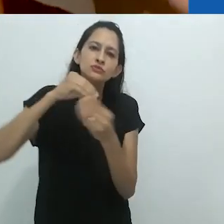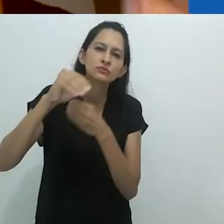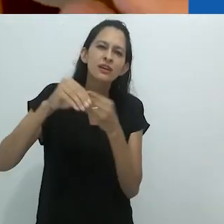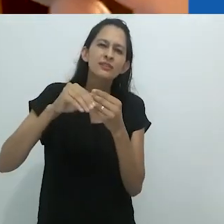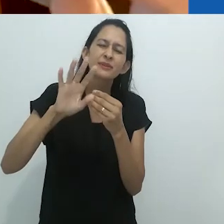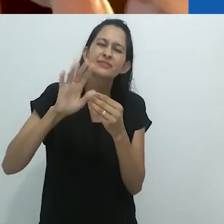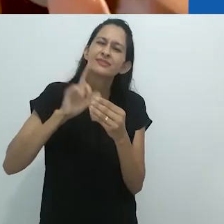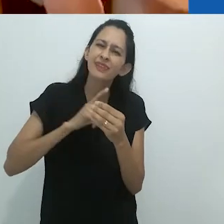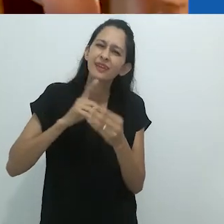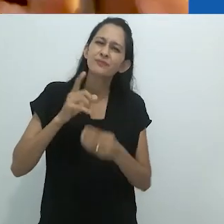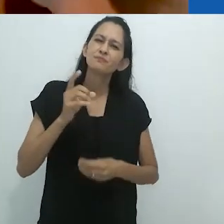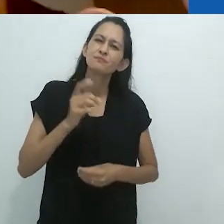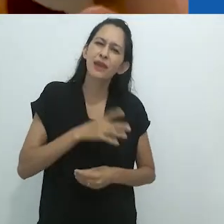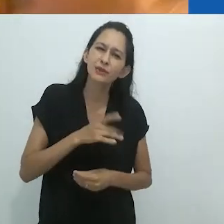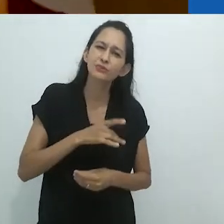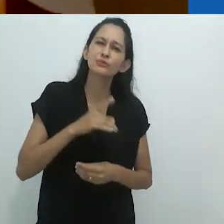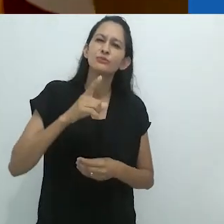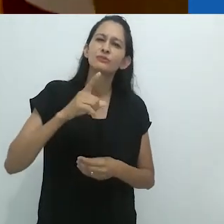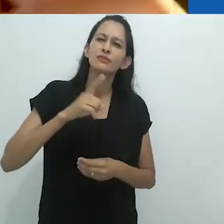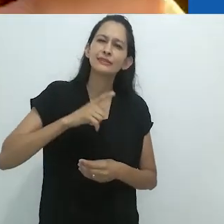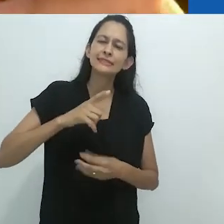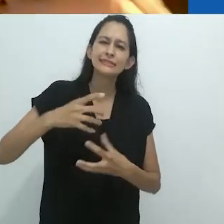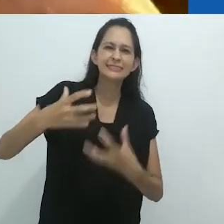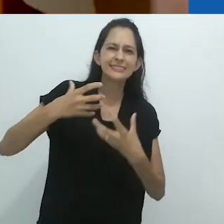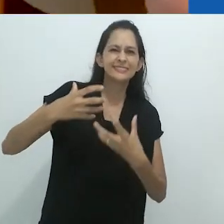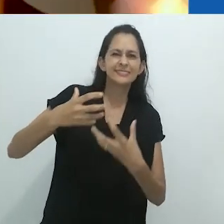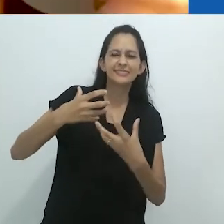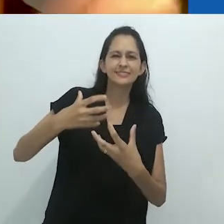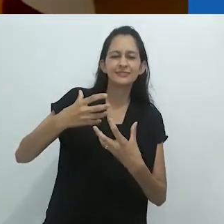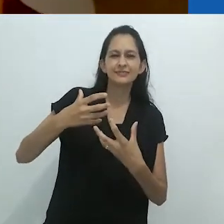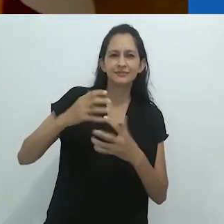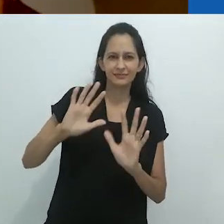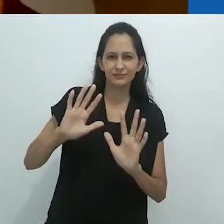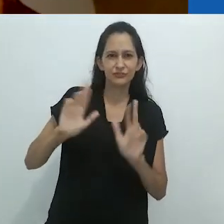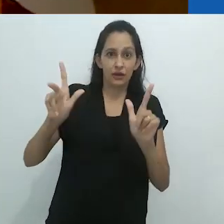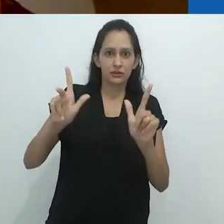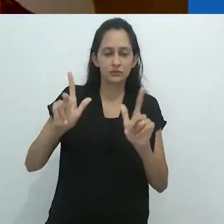mas um surrealismo assustador, um surrealismo aterrorizante.